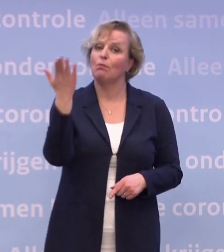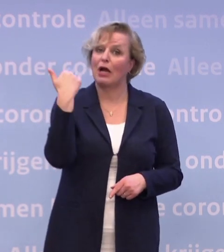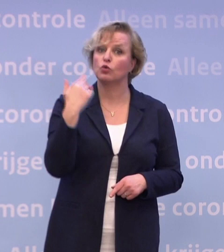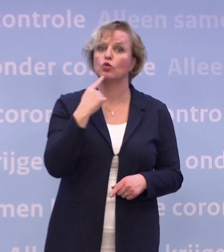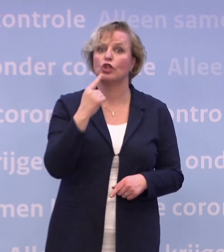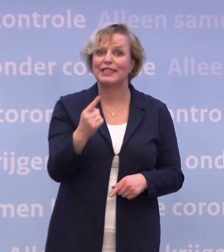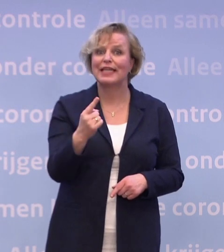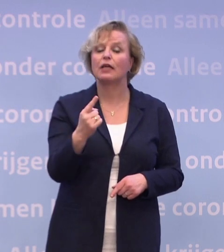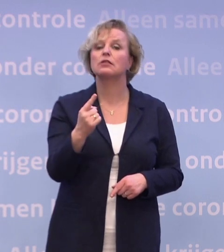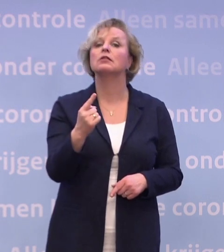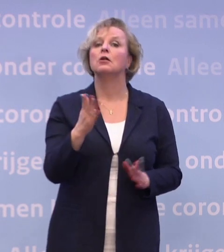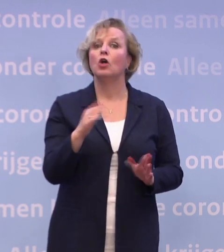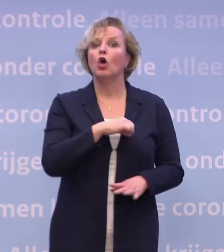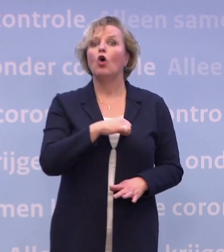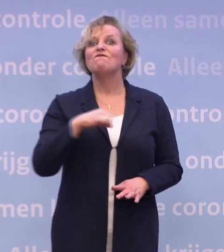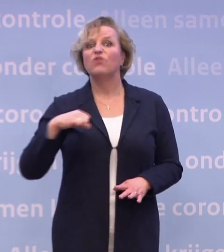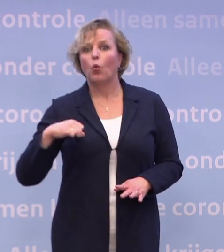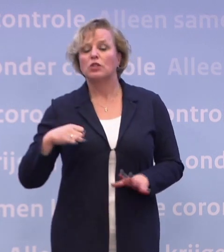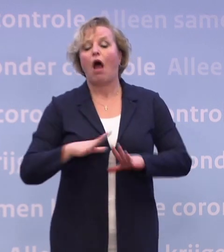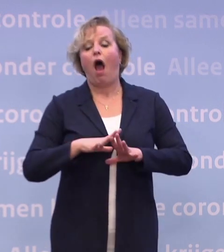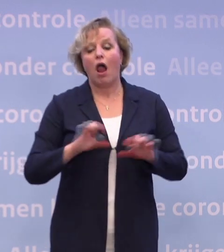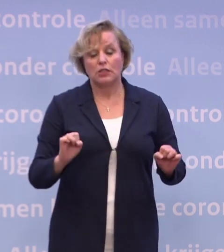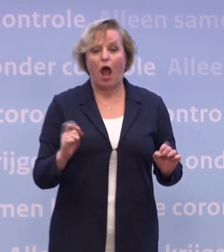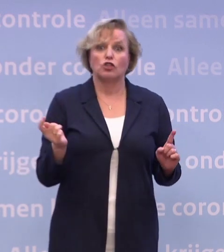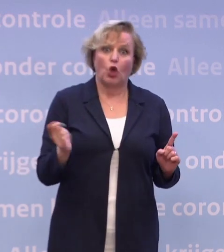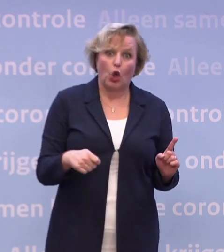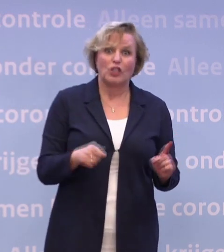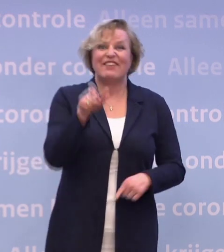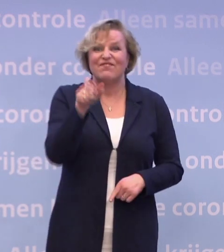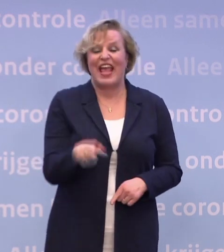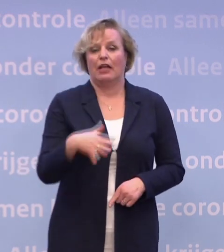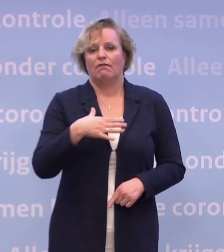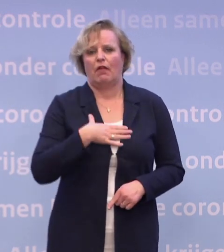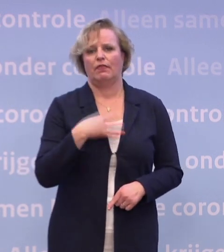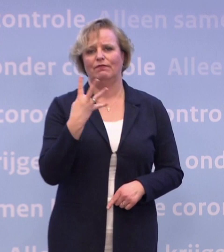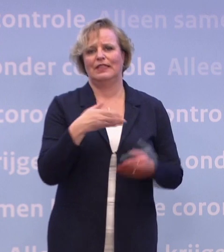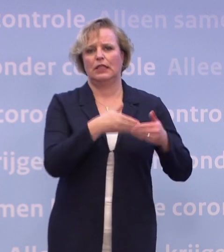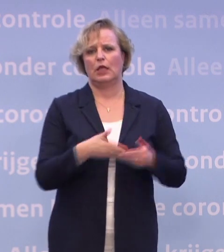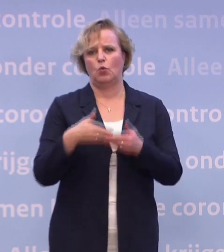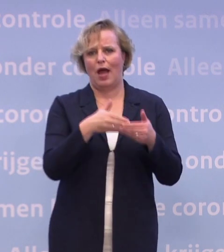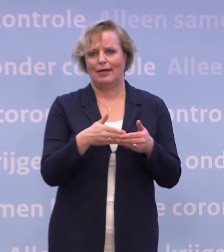...namelijk: Op z'n vroegst, als alles meezit, in de week van 4 januari. Dat is wat ik daarover heb gezegd: Als alles meezit.